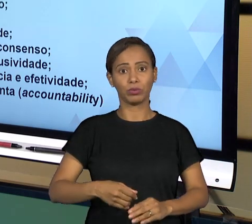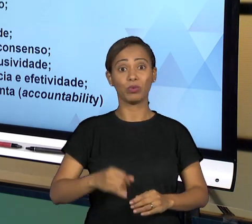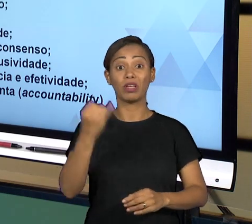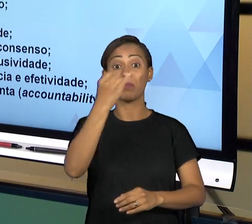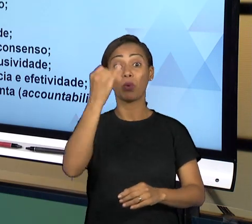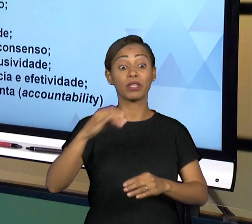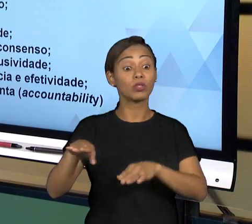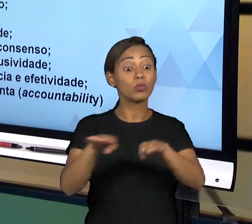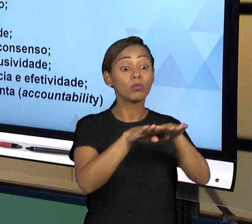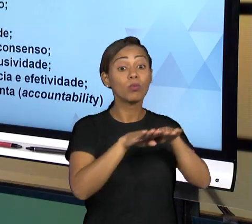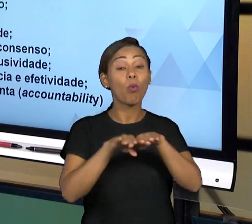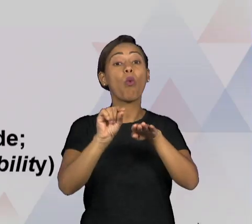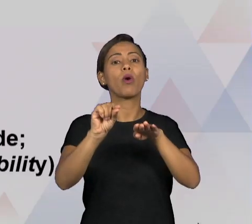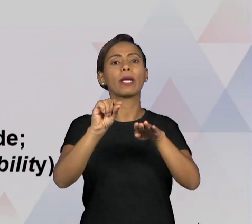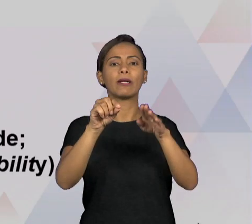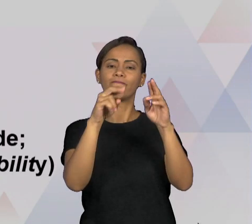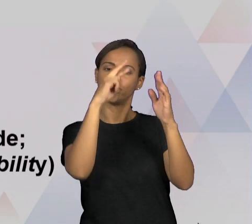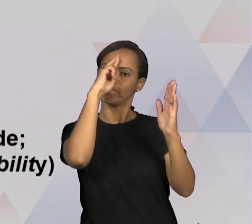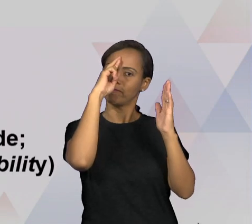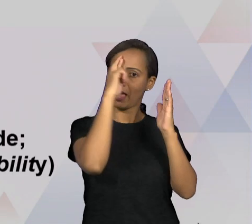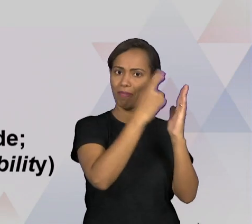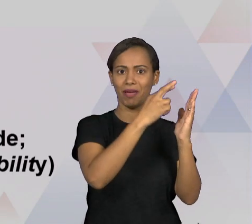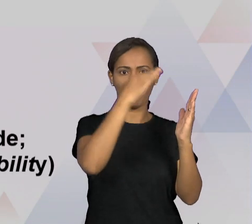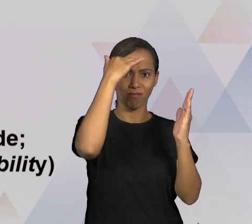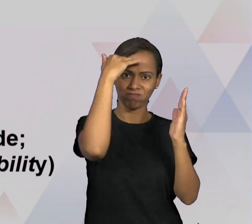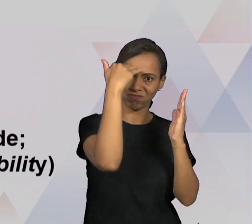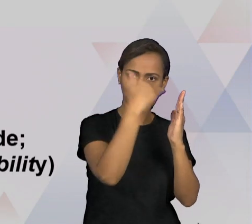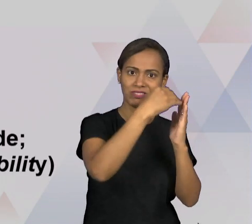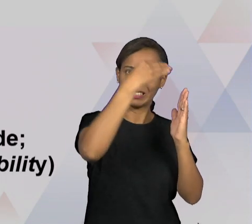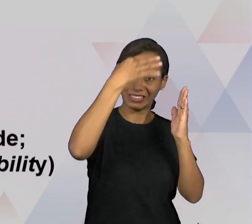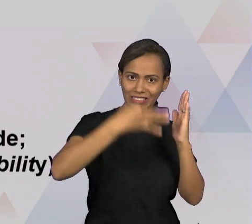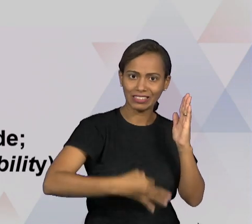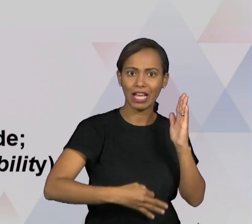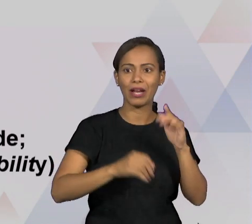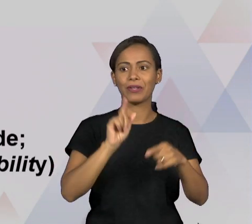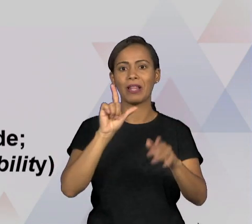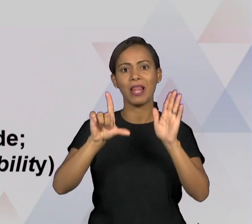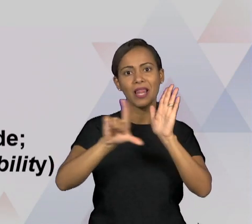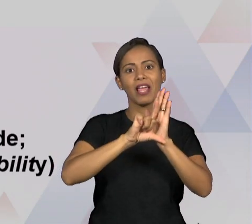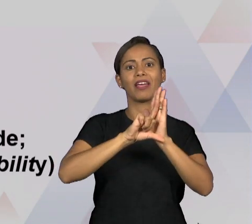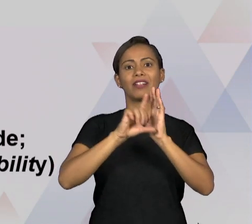TRANSPARÊNCIA COMO JÁ MENCIONADOS COMO UM PRINCÍPIO BASILAR DA BOA GOVERNANÇA, QUE É